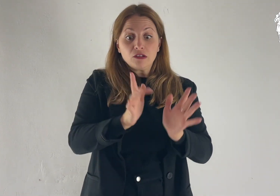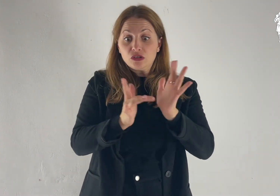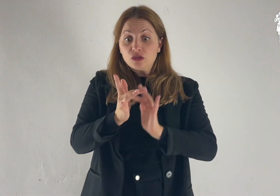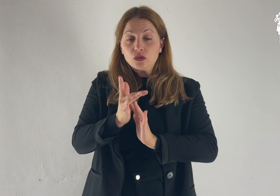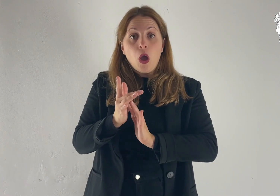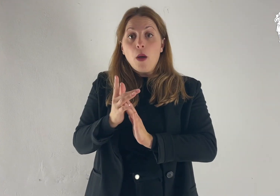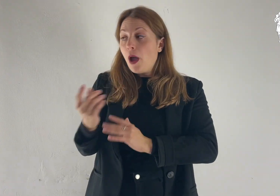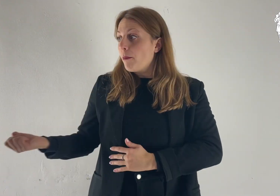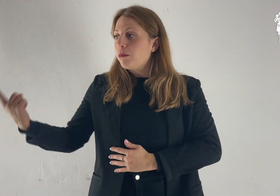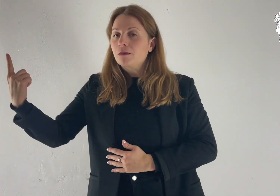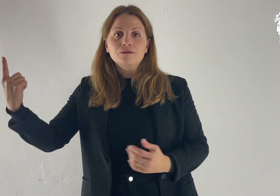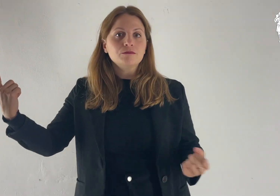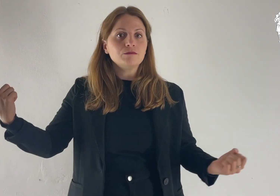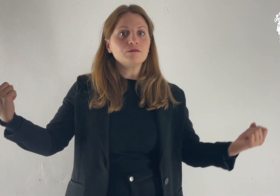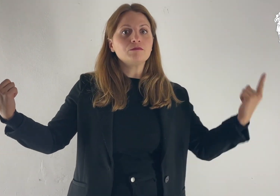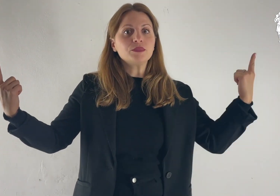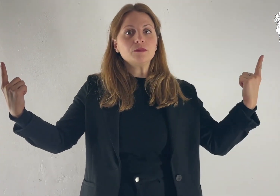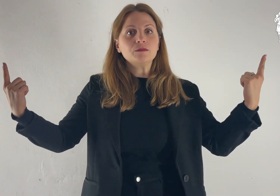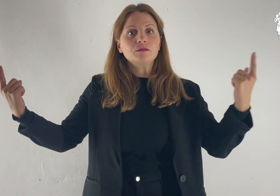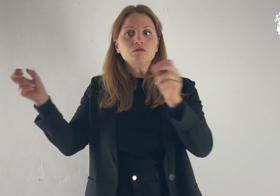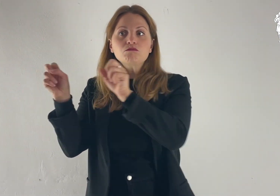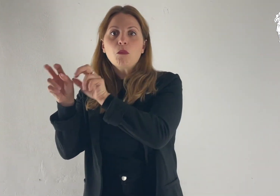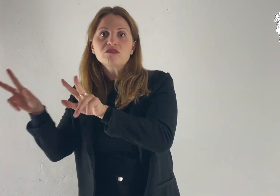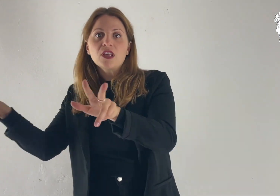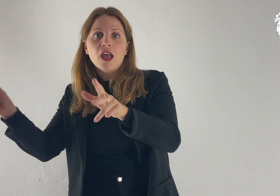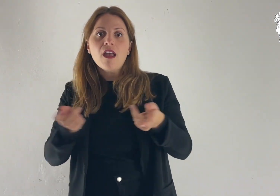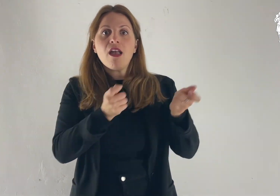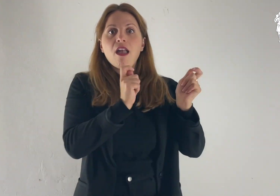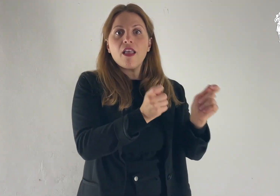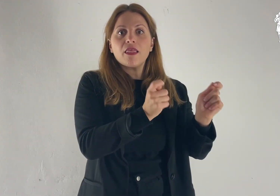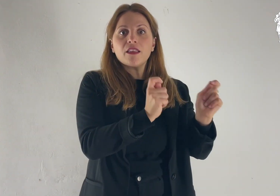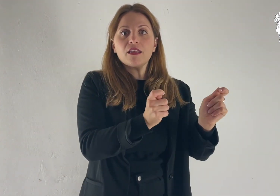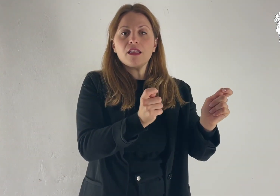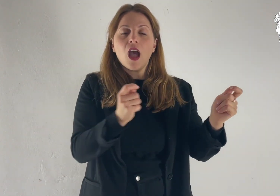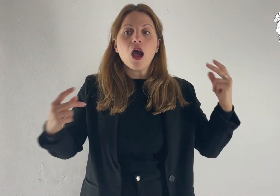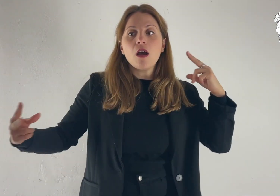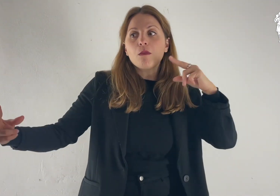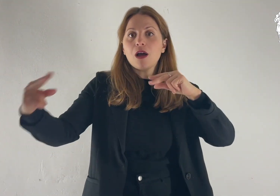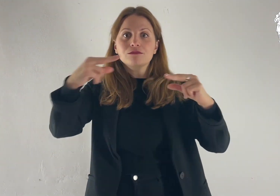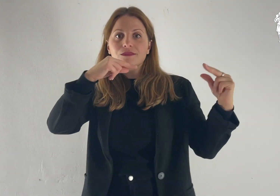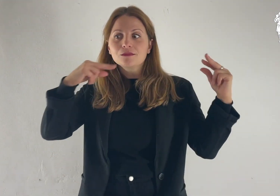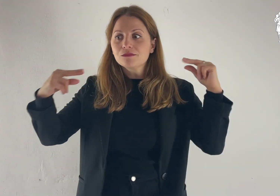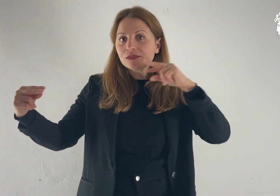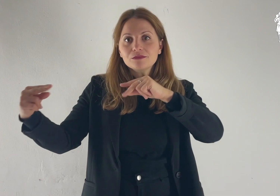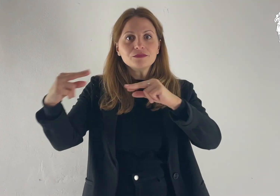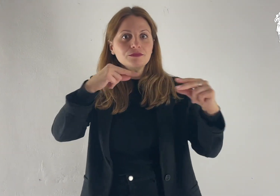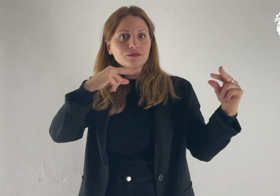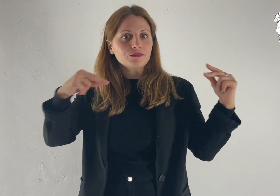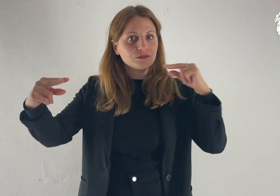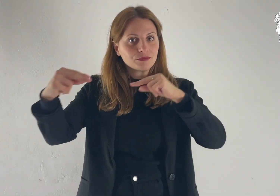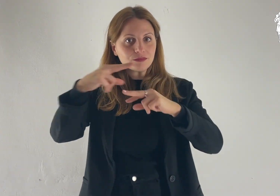Ed ecco apparvero loro Mosè ed Elia, che conversavano con lui.